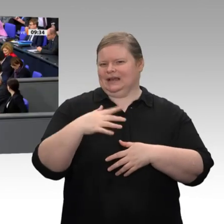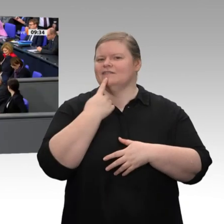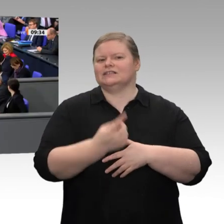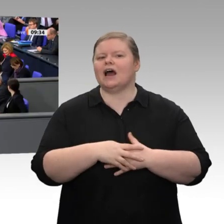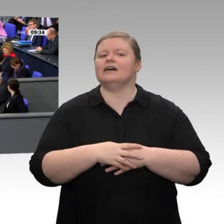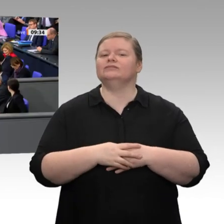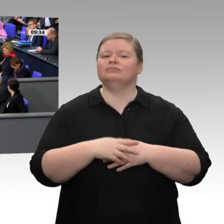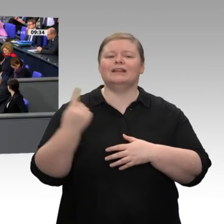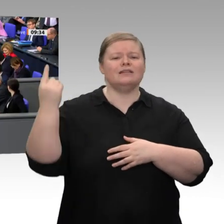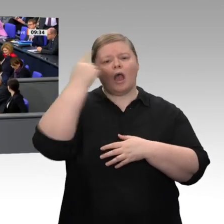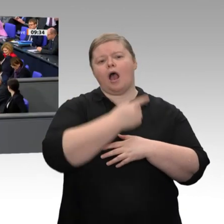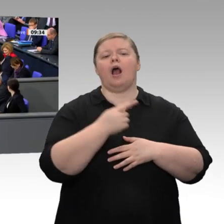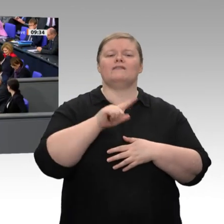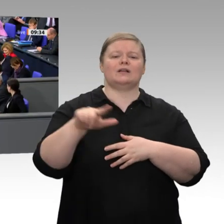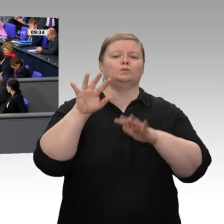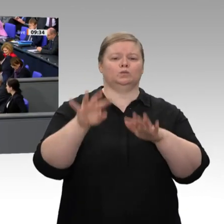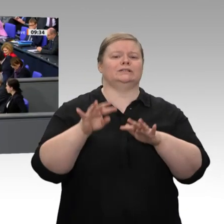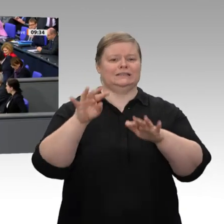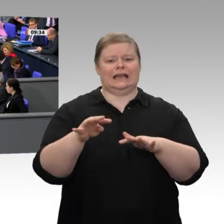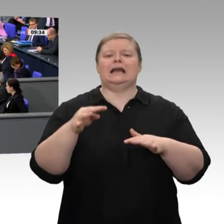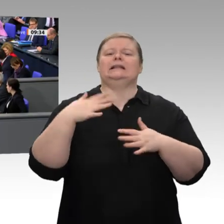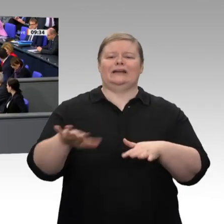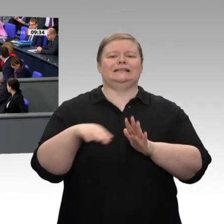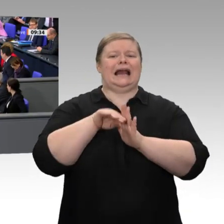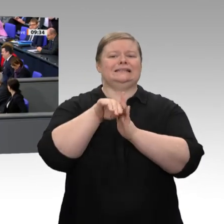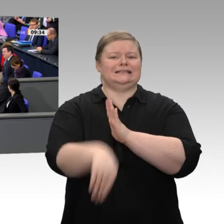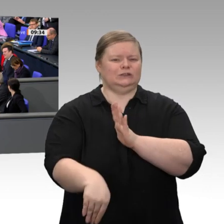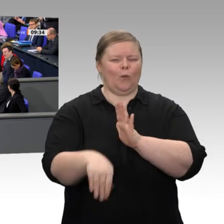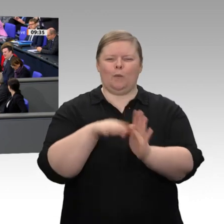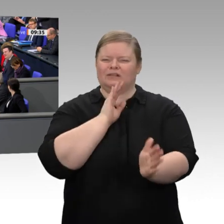Binnenkonjunktur, das liegt an der staatlichen Nachfrage und auch an den Bauinvestitionen.